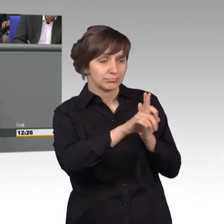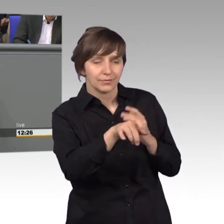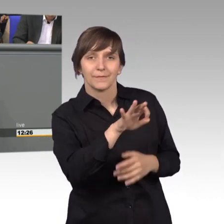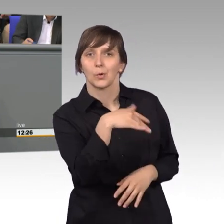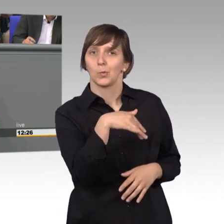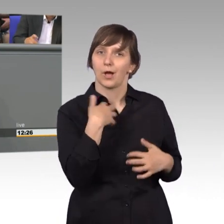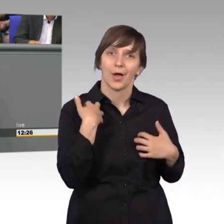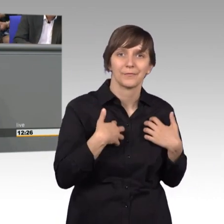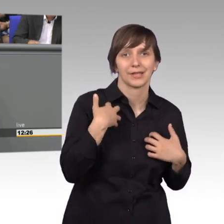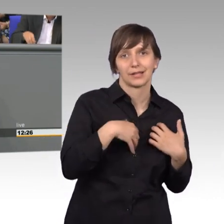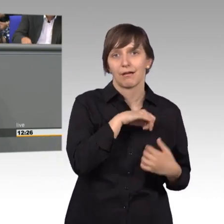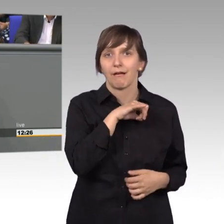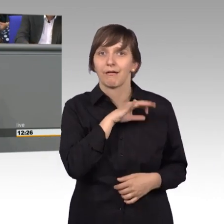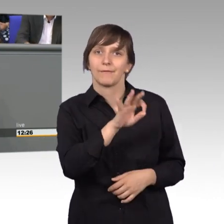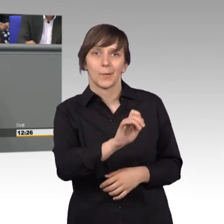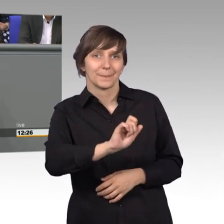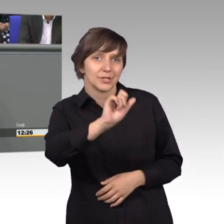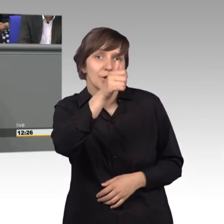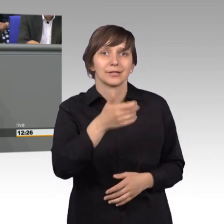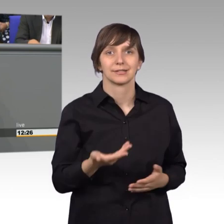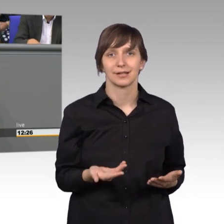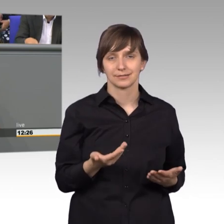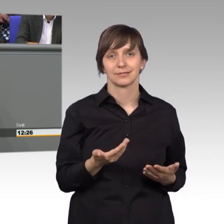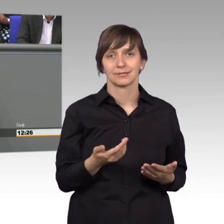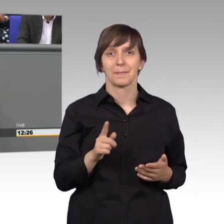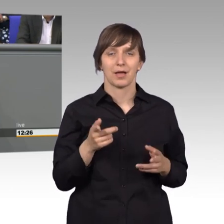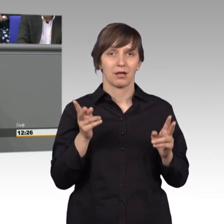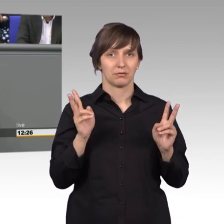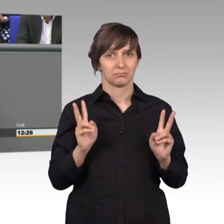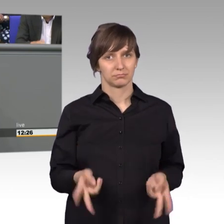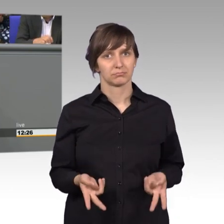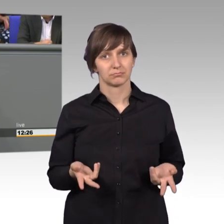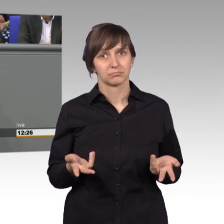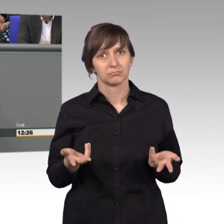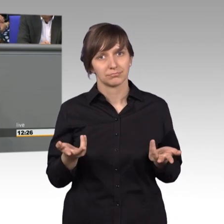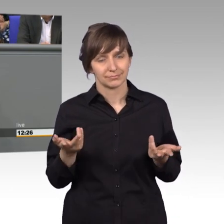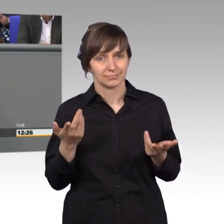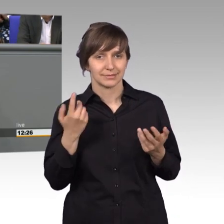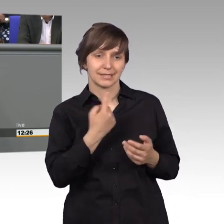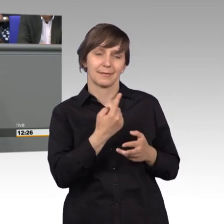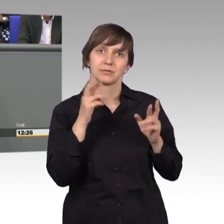für die etwas besonderes. Aber so richtig hoffnungsvoll waren sie nicht,